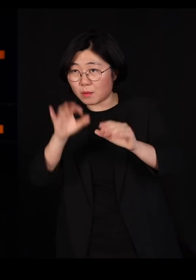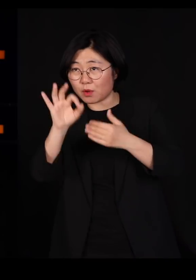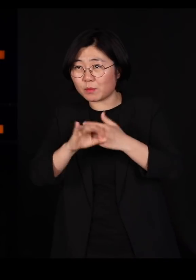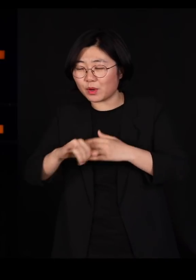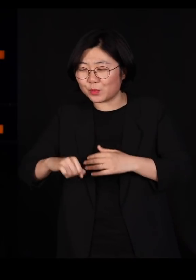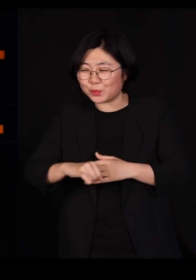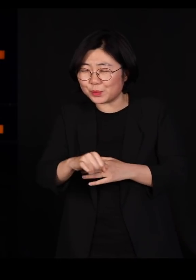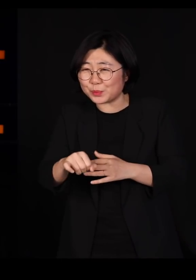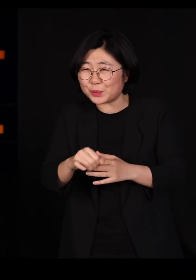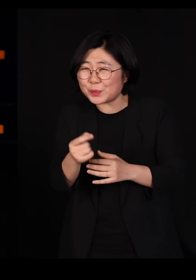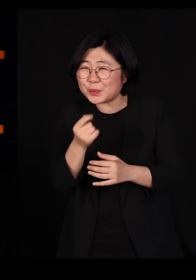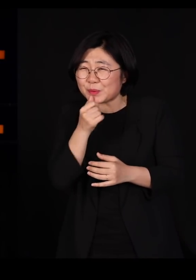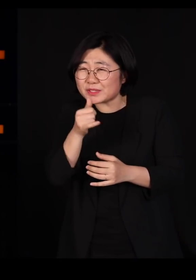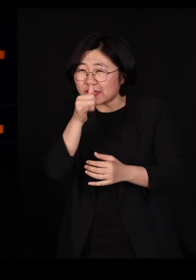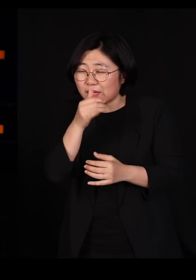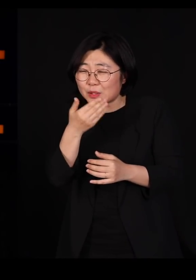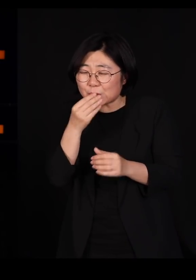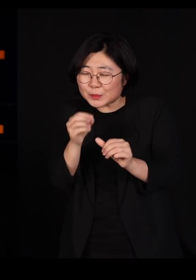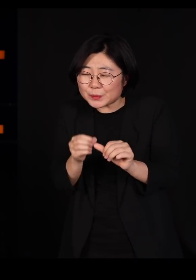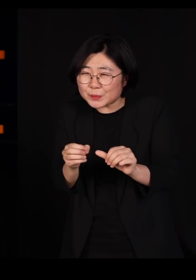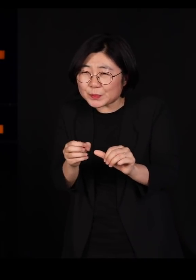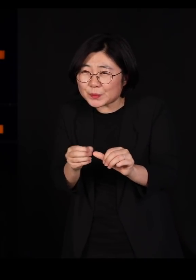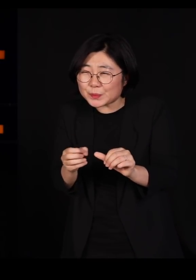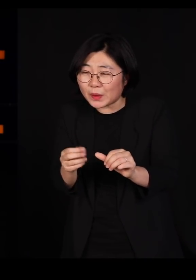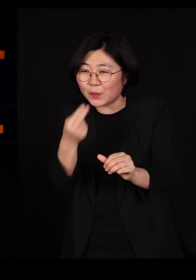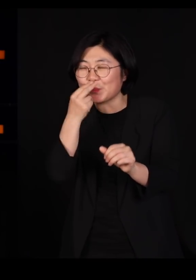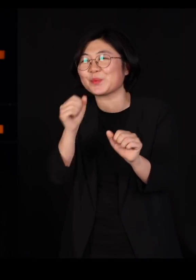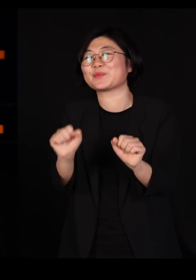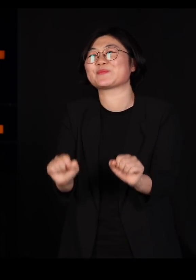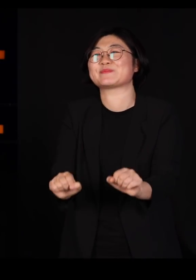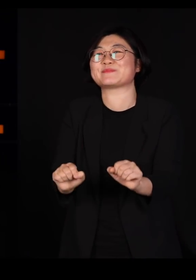워낙 극미량을 섭취하기 때문에 끄덕없이 잘삽니다